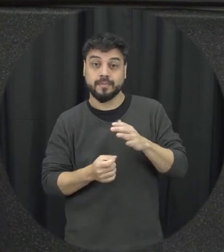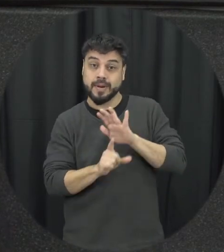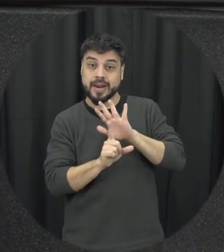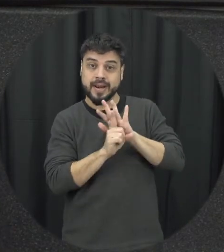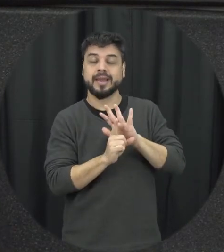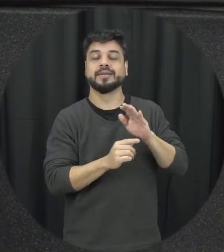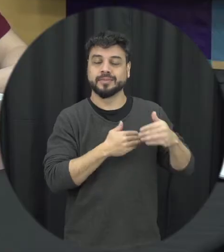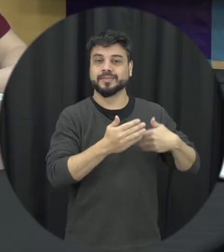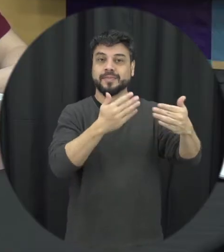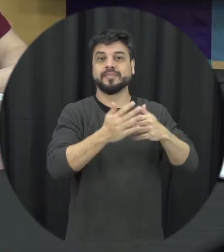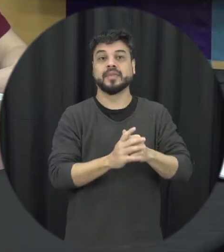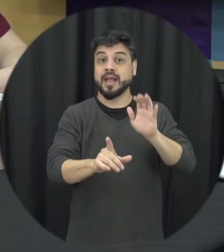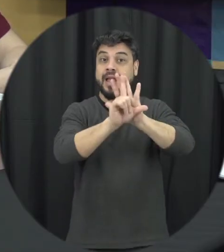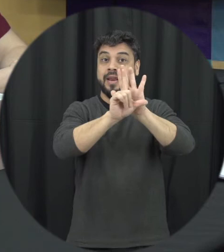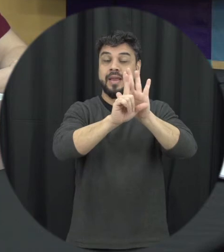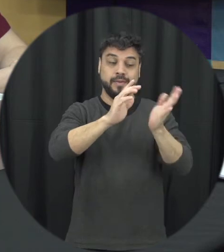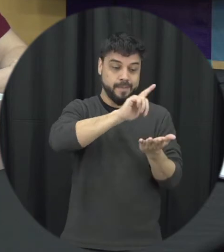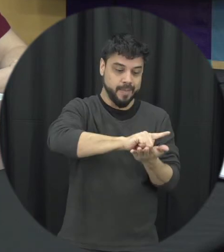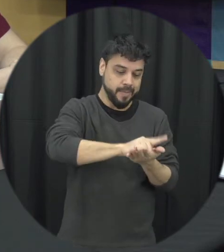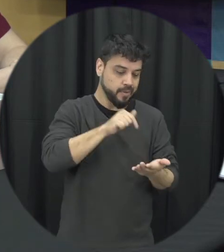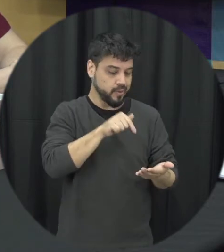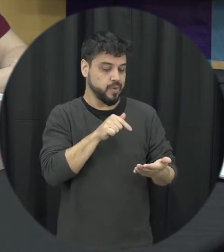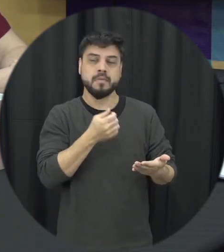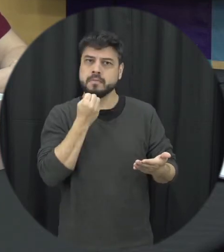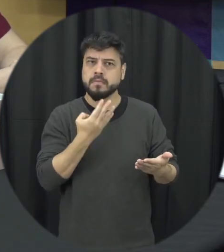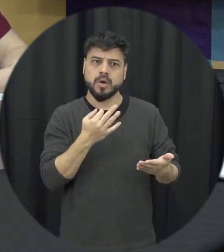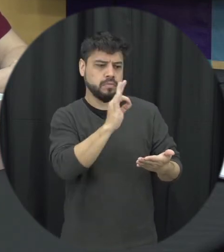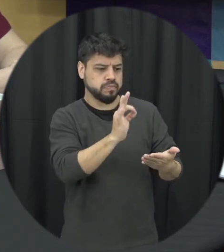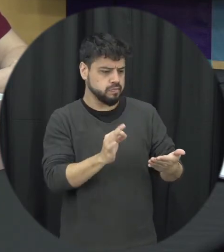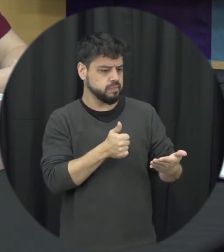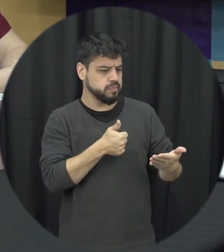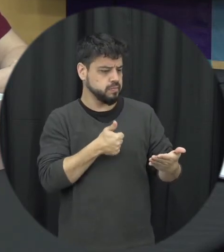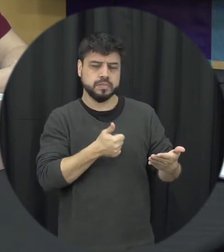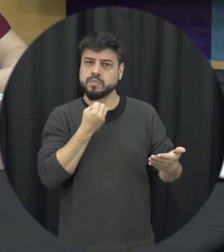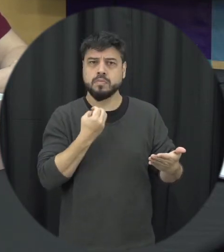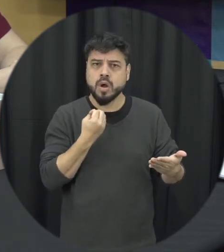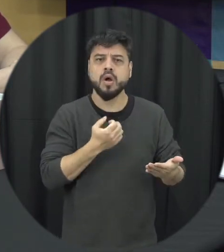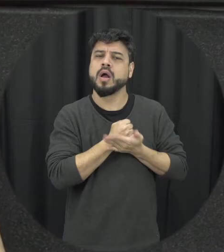jurídico se Fantástico reconhecido mundialmente como a gente funcionou antes mas monitorar a